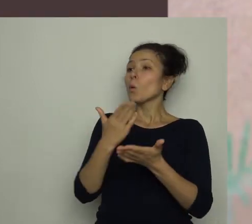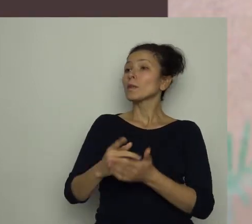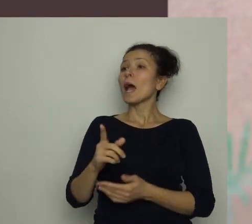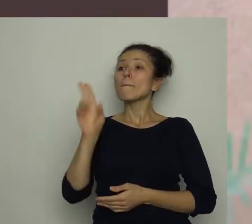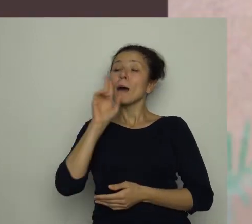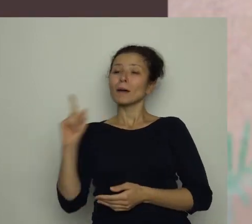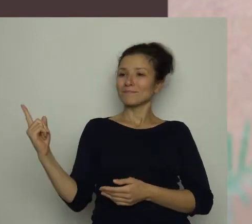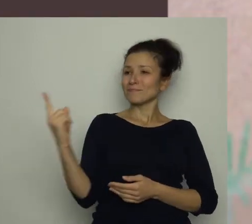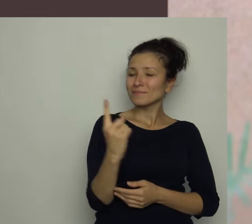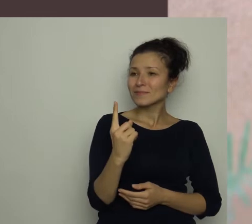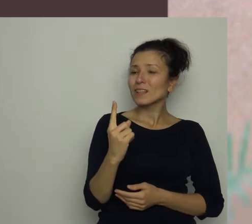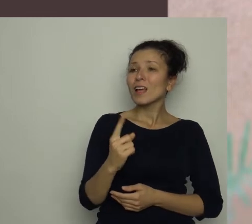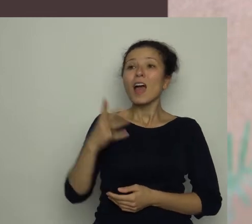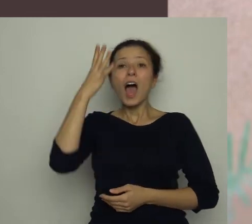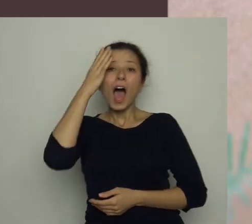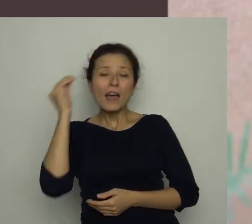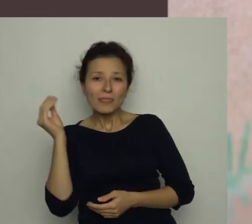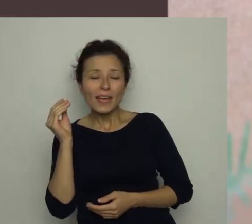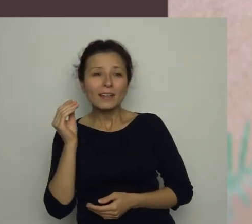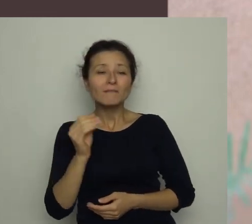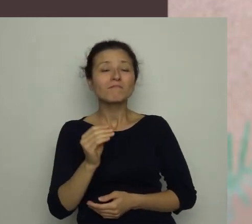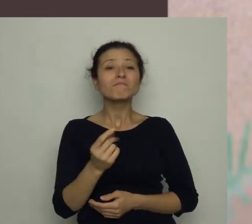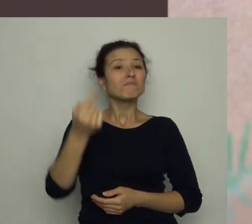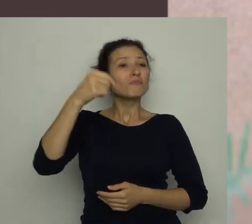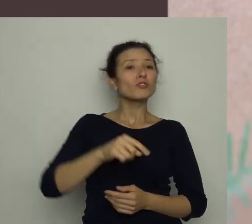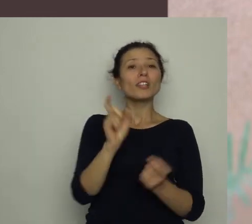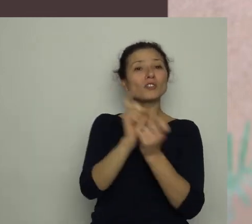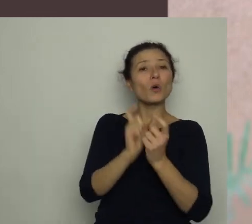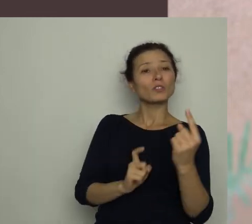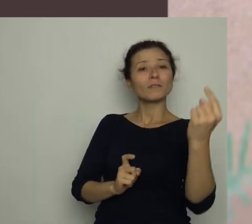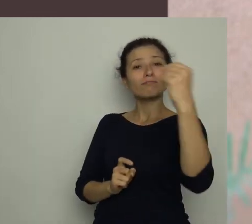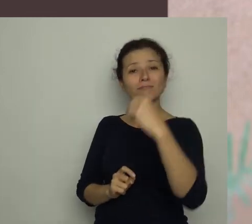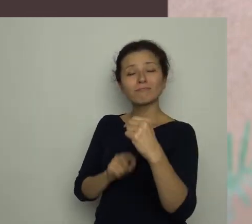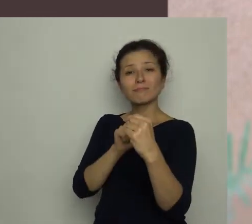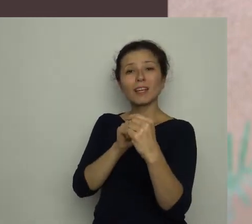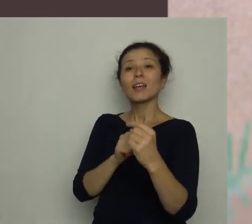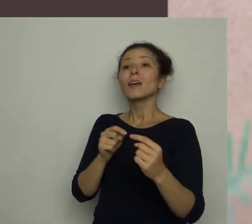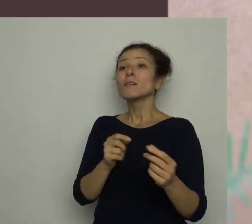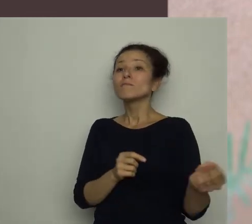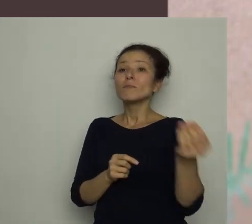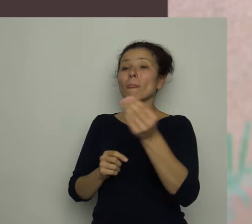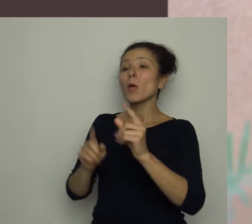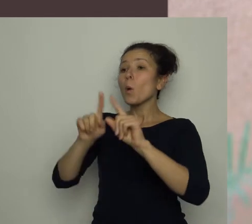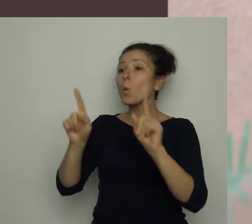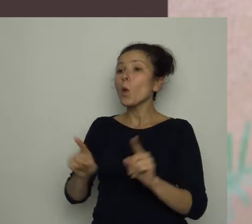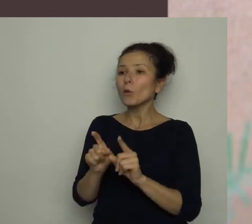Anteczku, przyszedł sąsiad, i przyniósł nam pewną ulotkę, może cię zainteresuje?